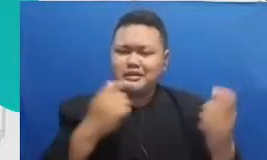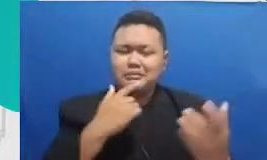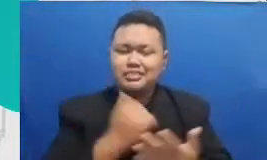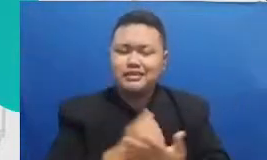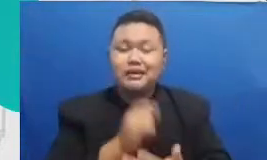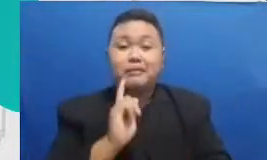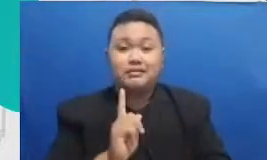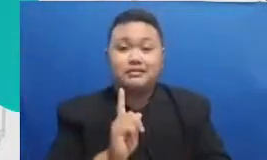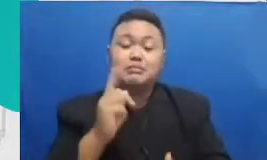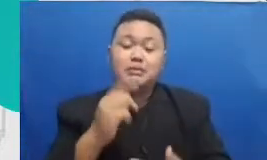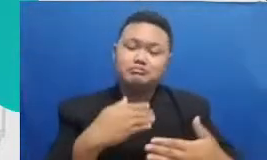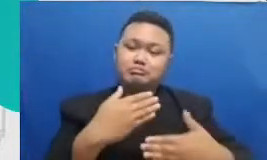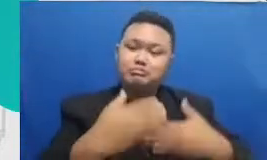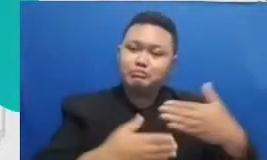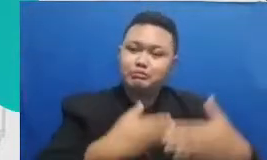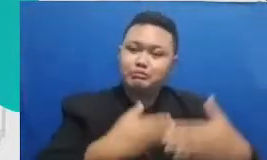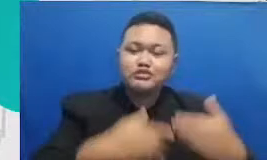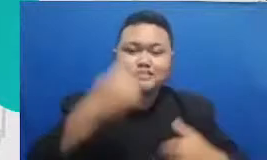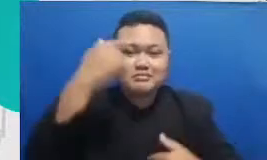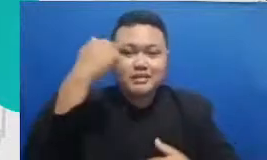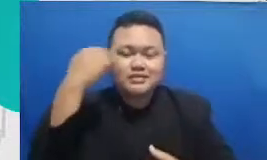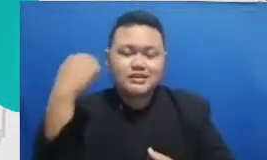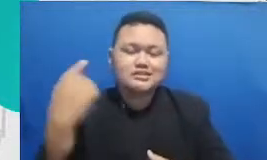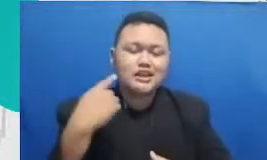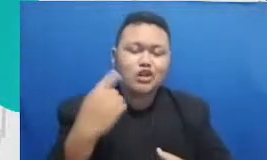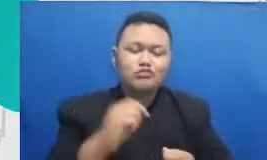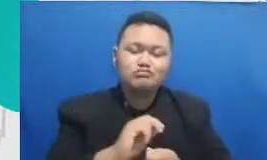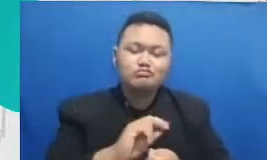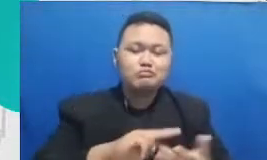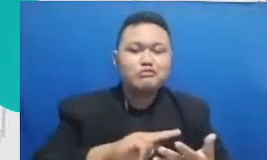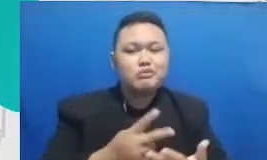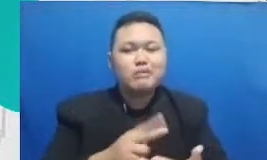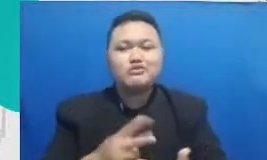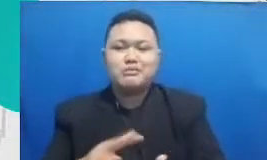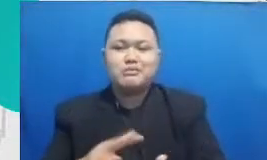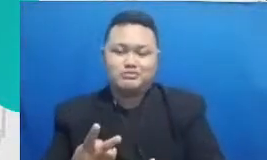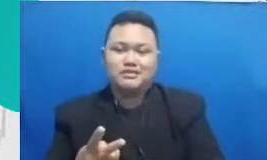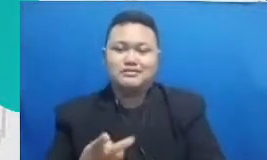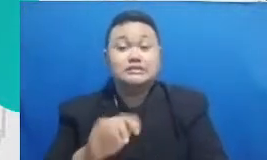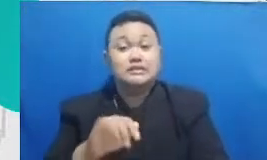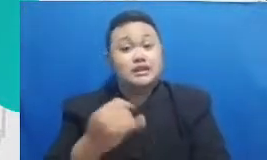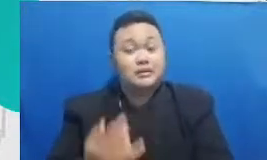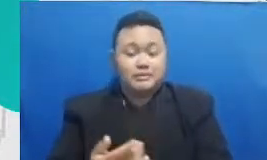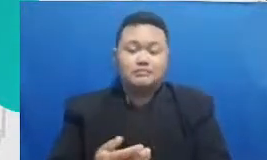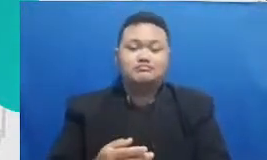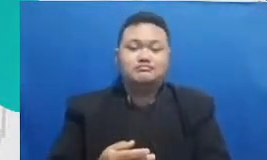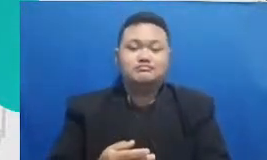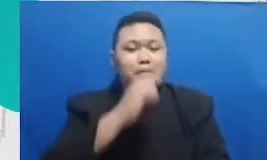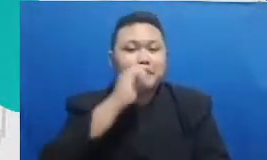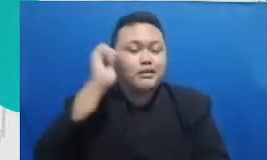berputar-putar nanti bapak dan ibu akan memberikan materi baru dan menuntut mereka untuk belajar lagi